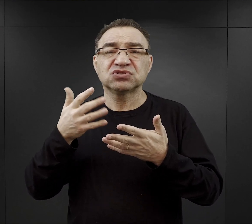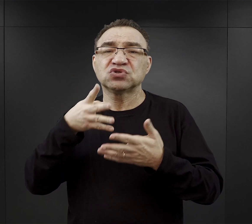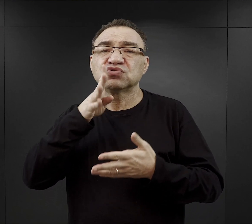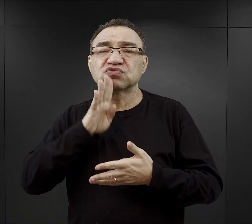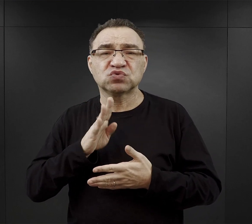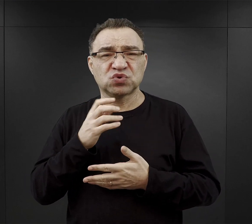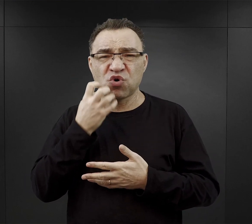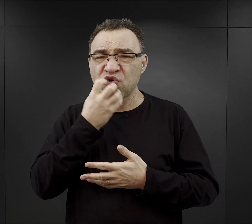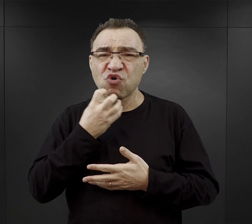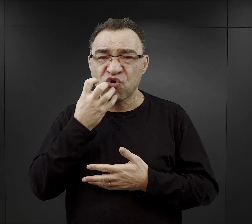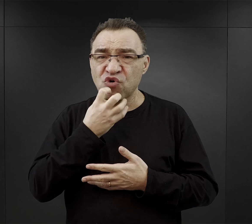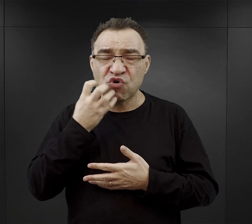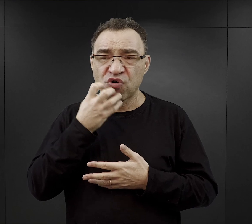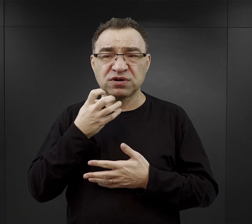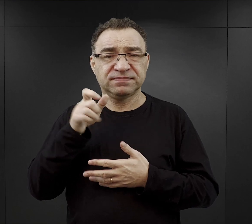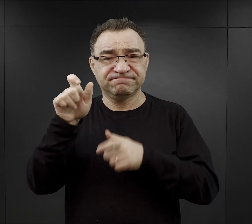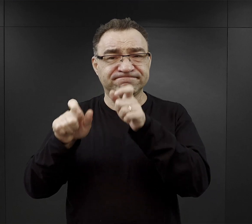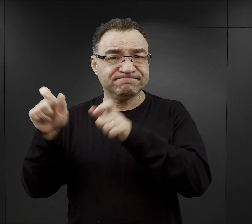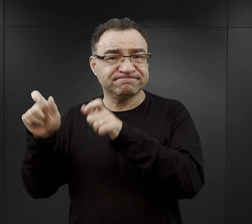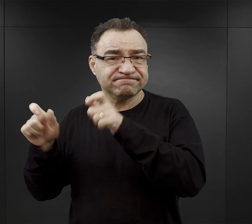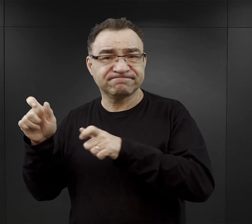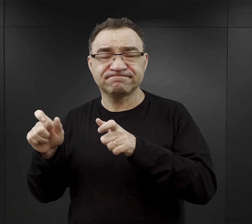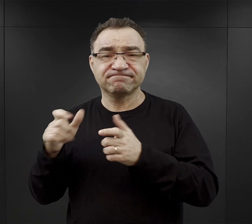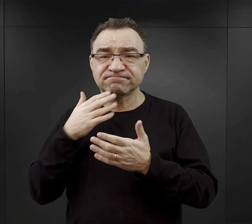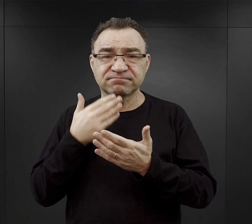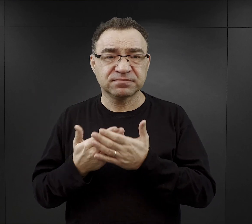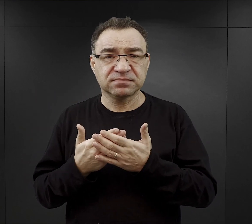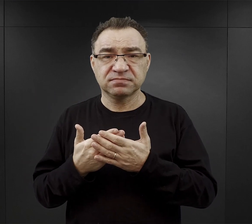Wielu więźniów, więźniarek twierdziło, że na początku nawet nie mogło jej przełknąć,